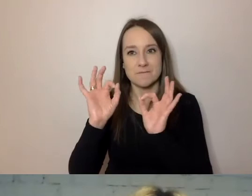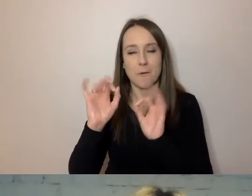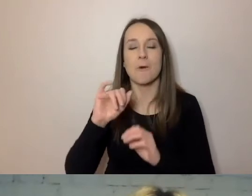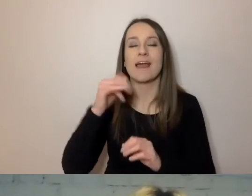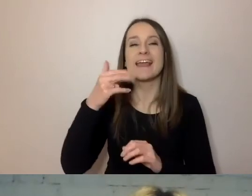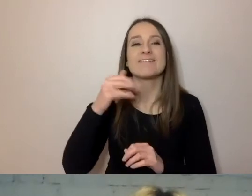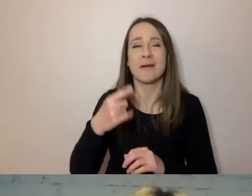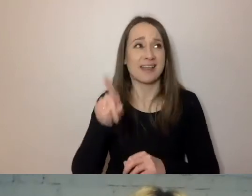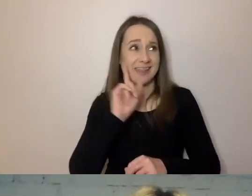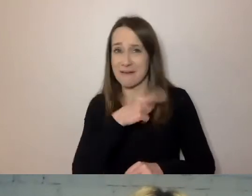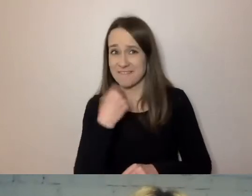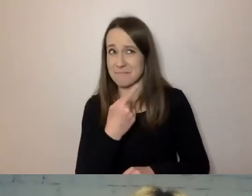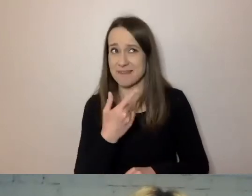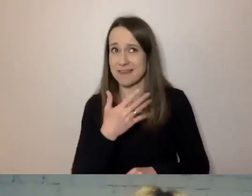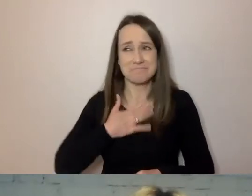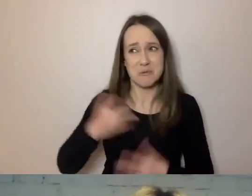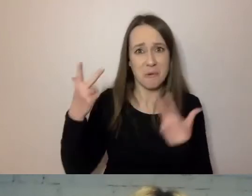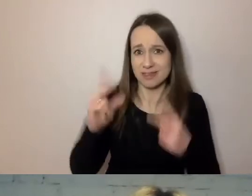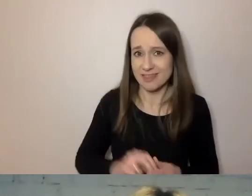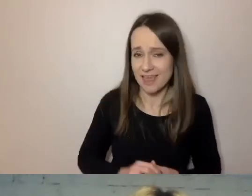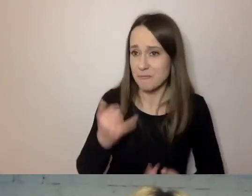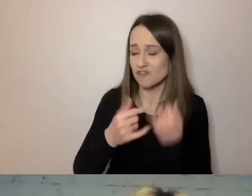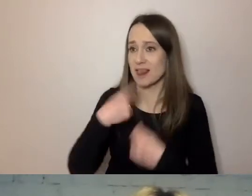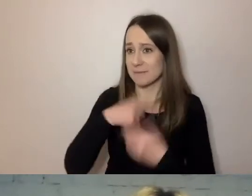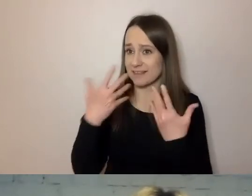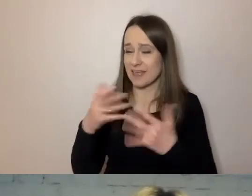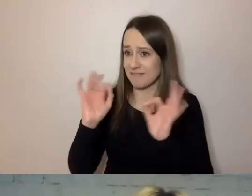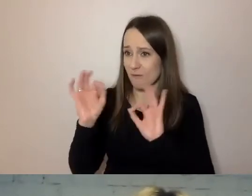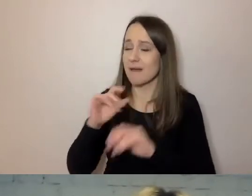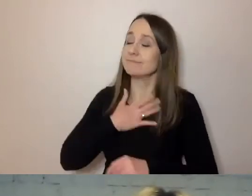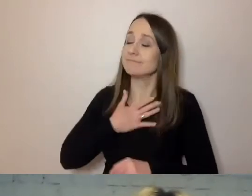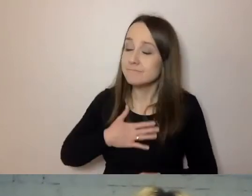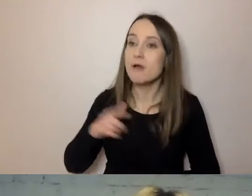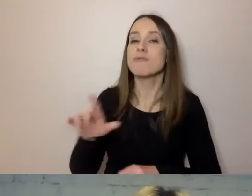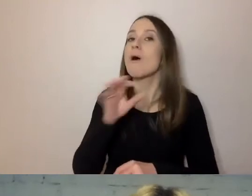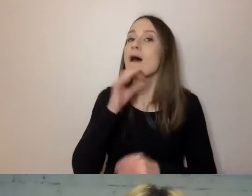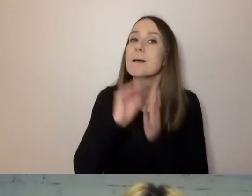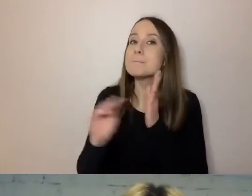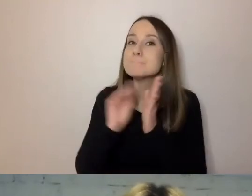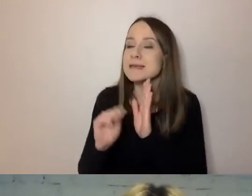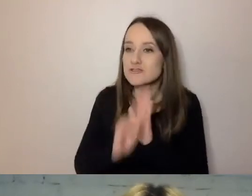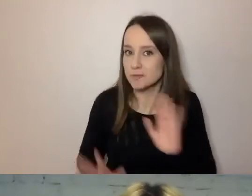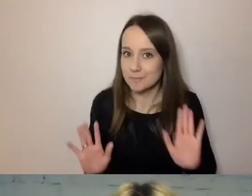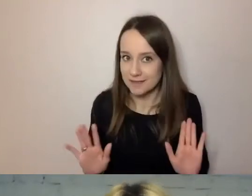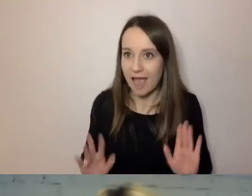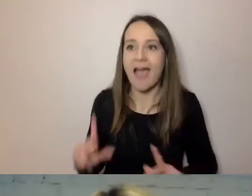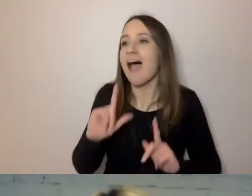Jeżeli chcemy kogoś poinformować uprzejmie, to nie podkreślajmy tego, jacy jesteśmy uprzejmi.